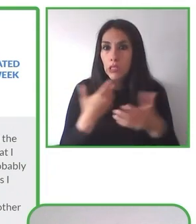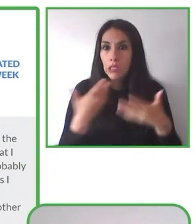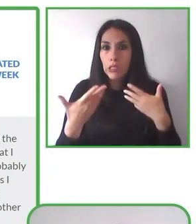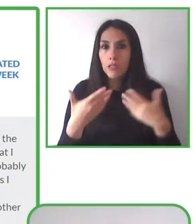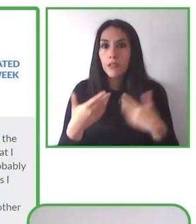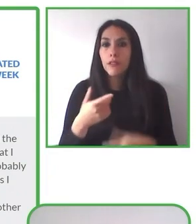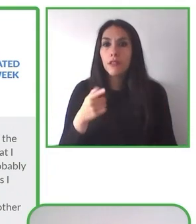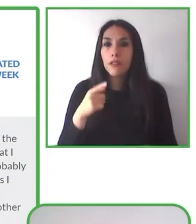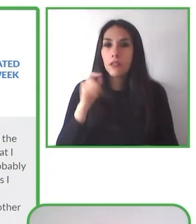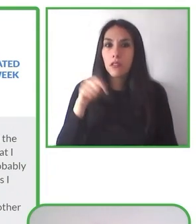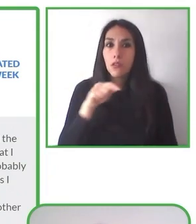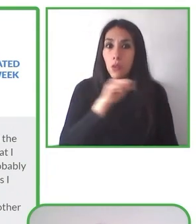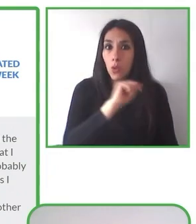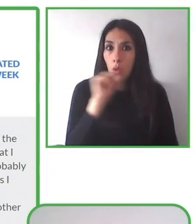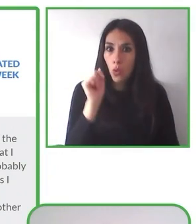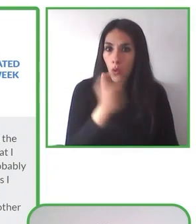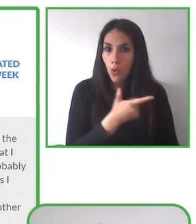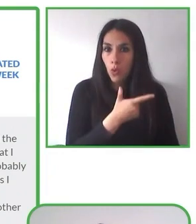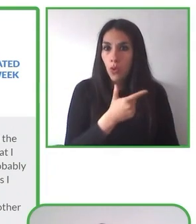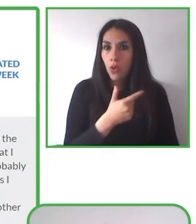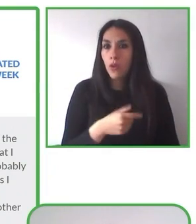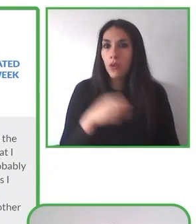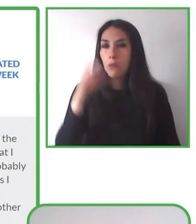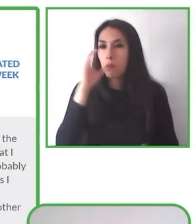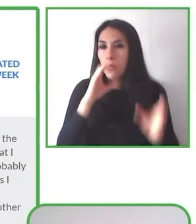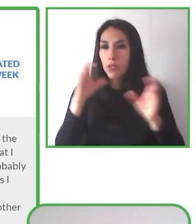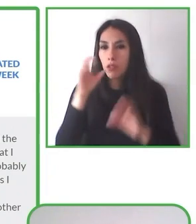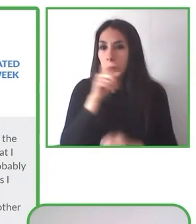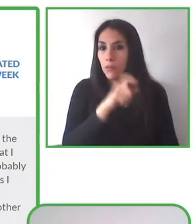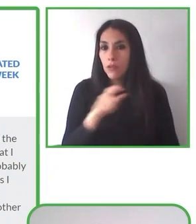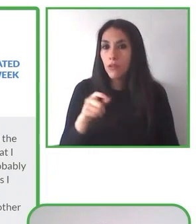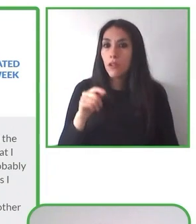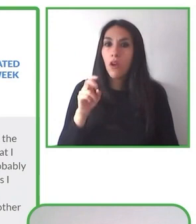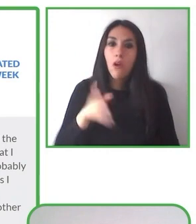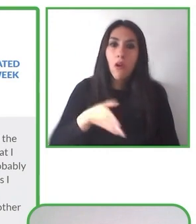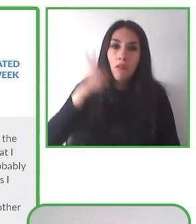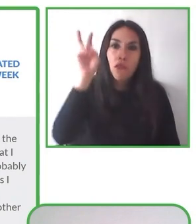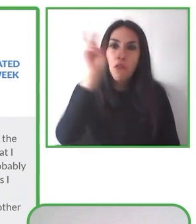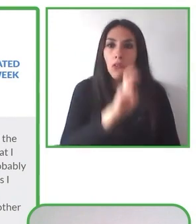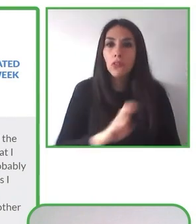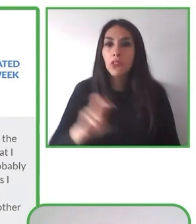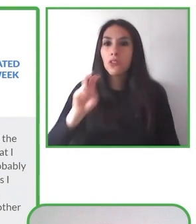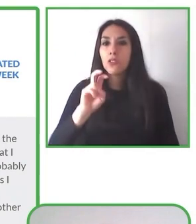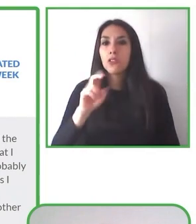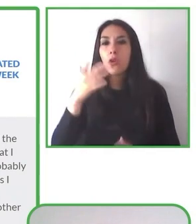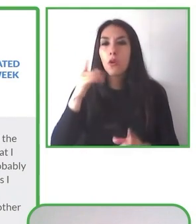Incluye también material de apoyo, material de apoyo que los hemos trabajado según los